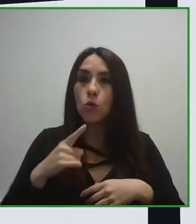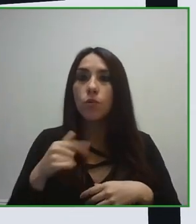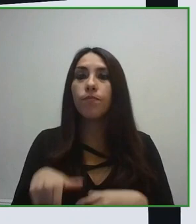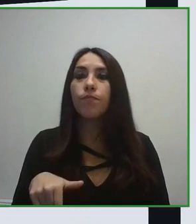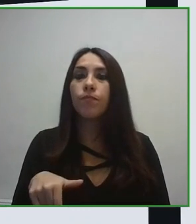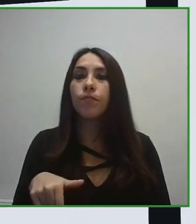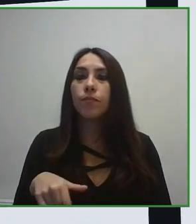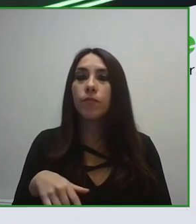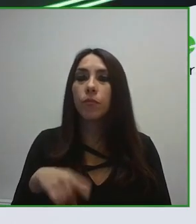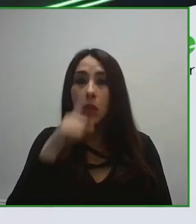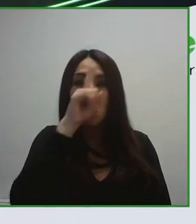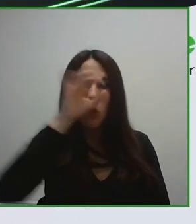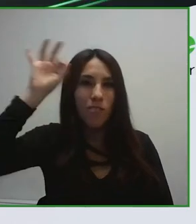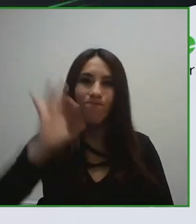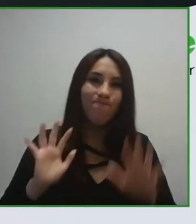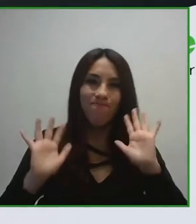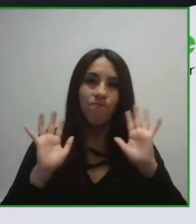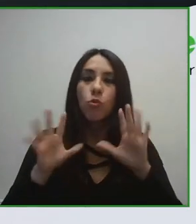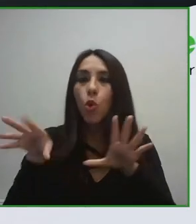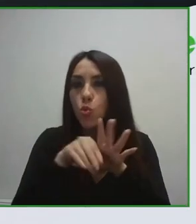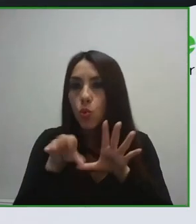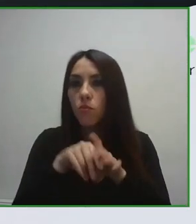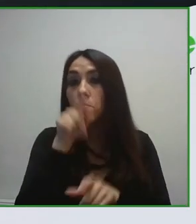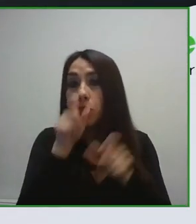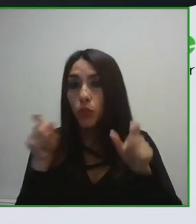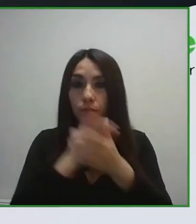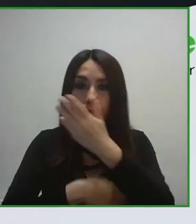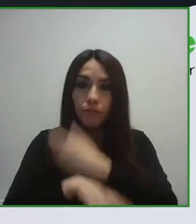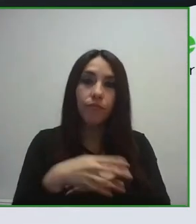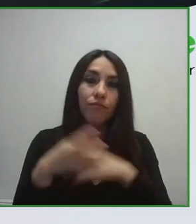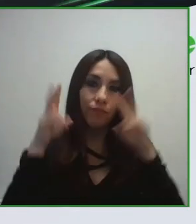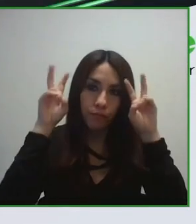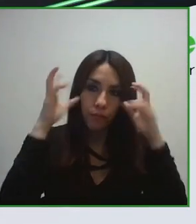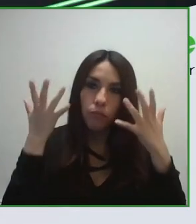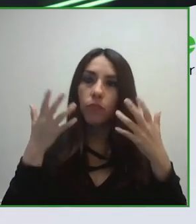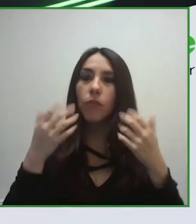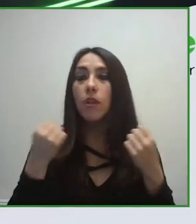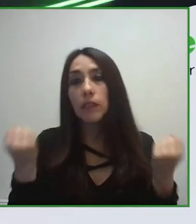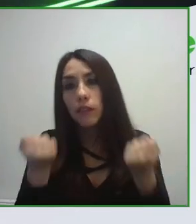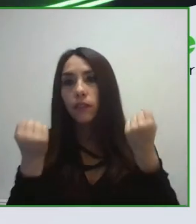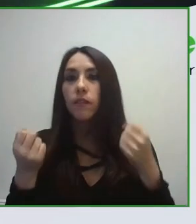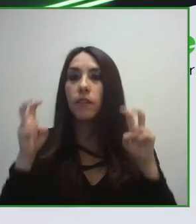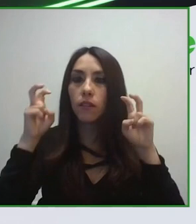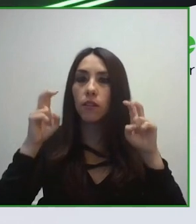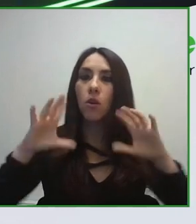experiencias, diseminen toda su información en un formato completamente accesible.